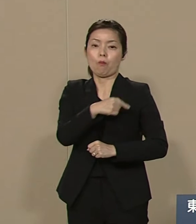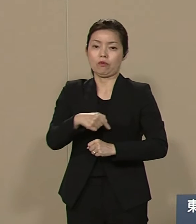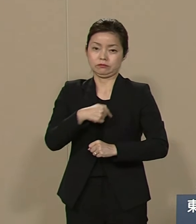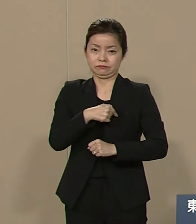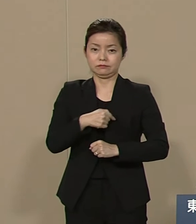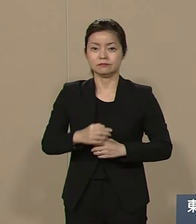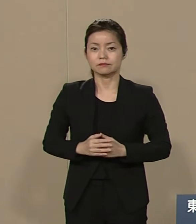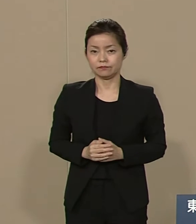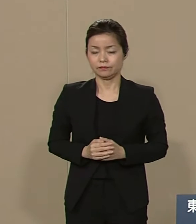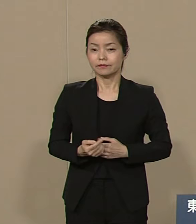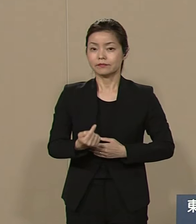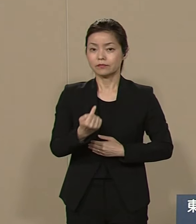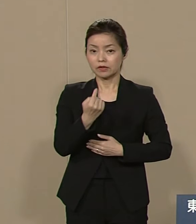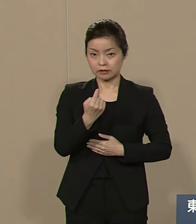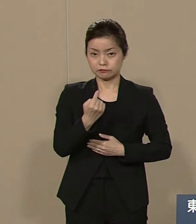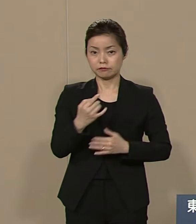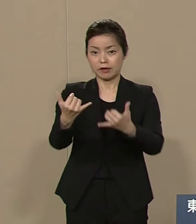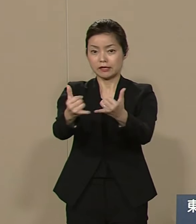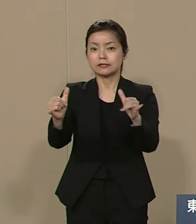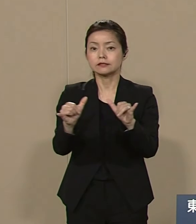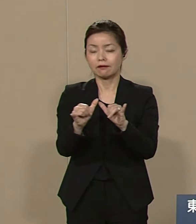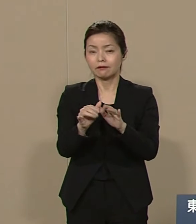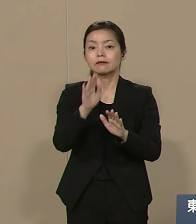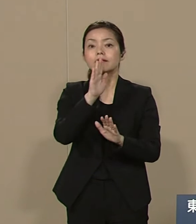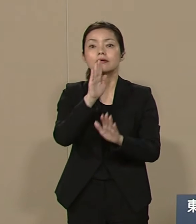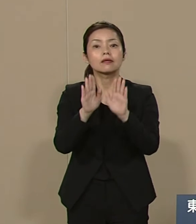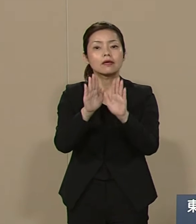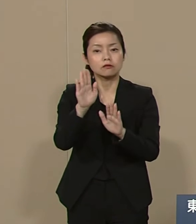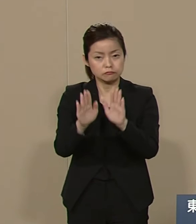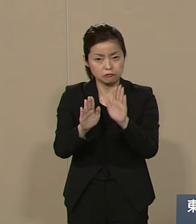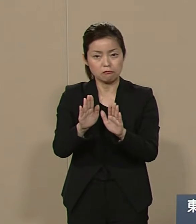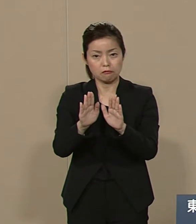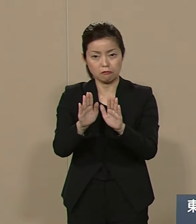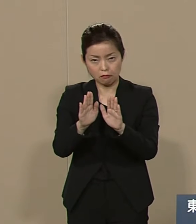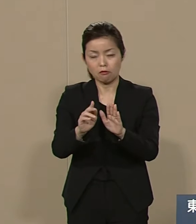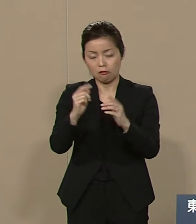私は 社会の現状を 改善する政策として